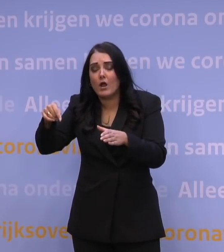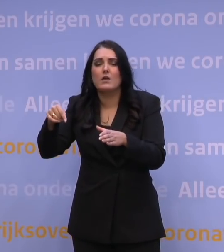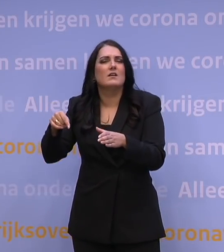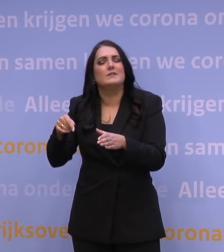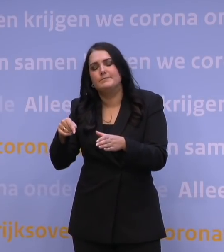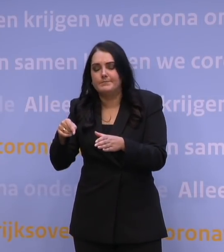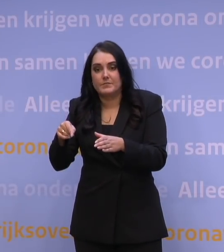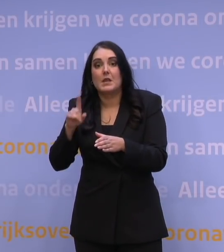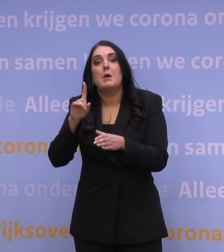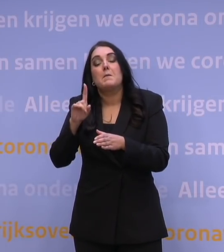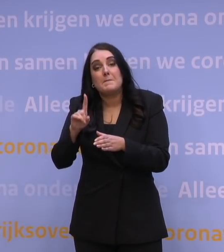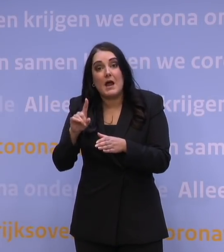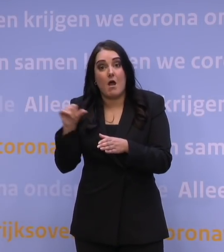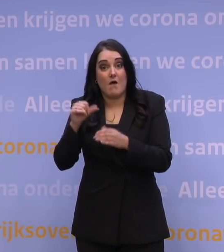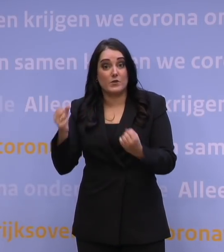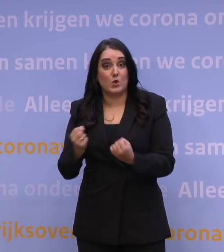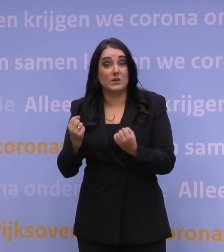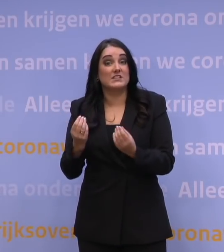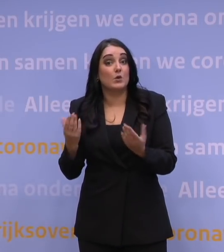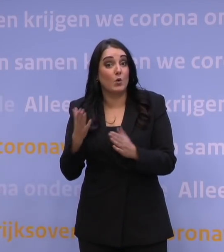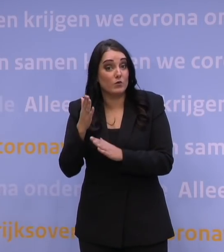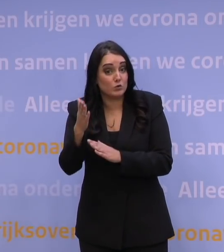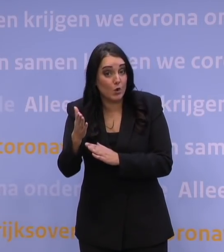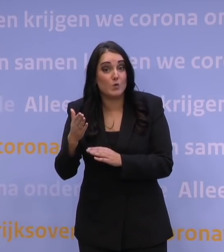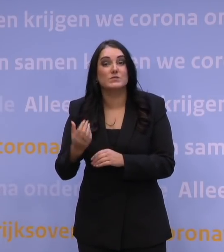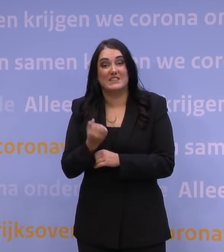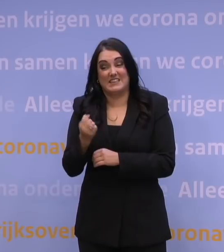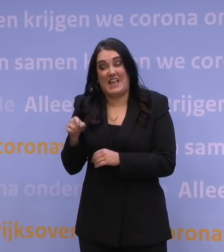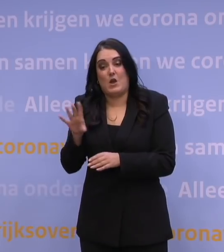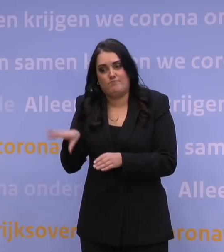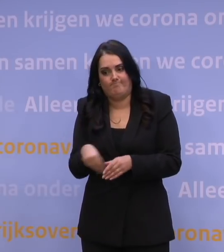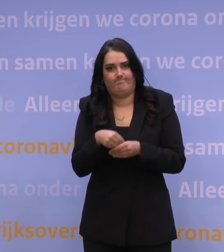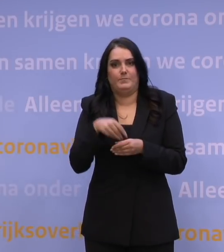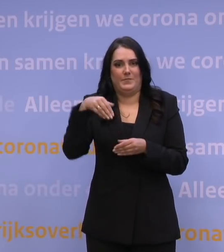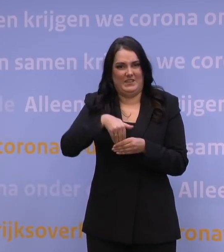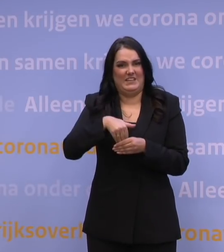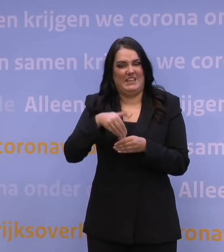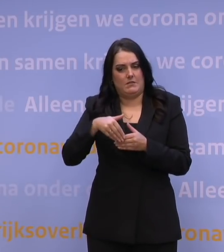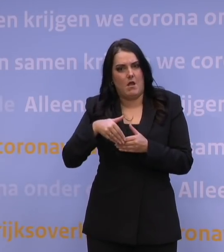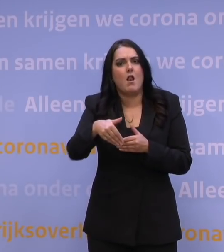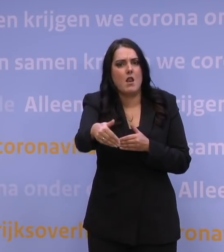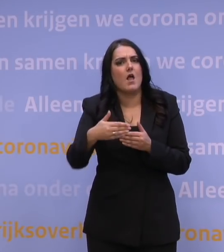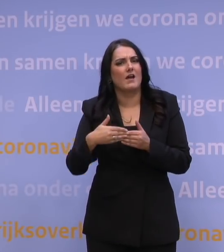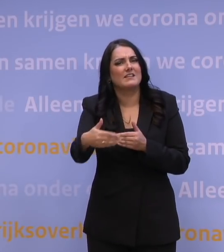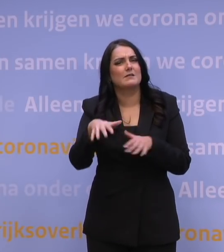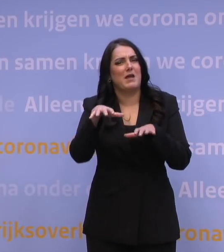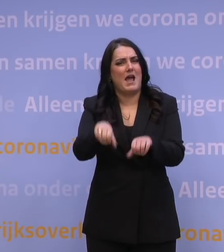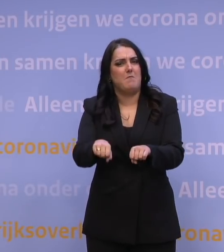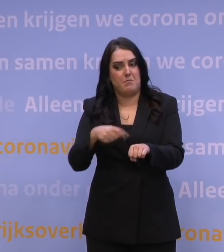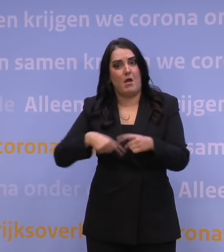Waarom wil ik het wel anders organiseren naar de toekomst toe en waarom hebben we dat ook onderdeel gemaakt van de langetermijnaanpak waarop we ons voorbereiden?